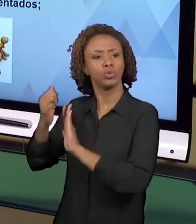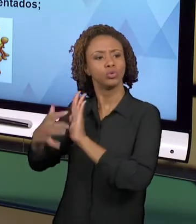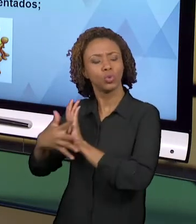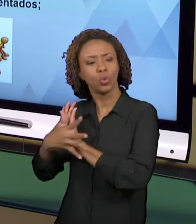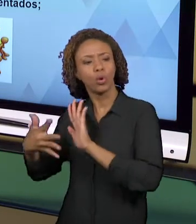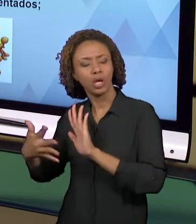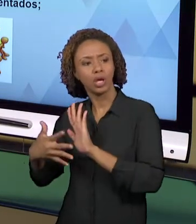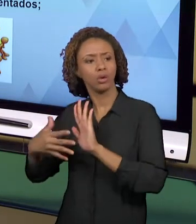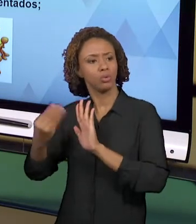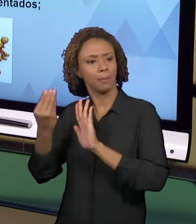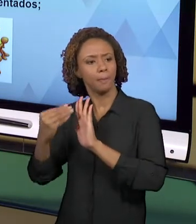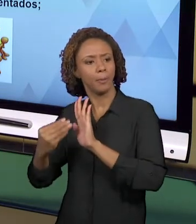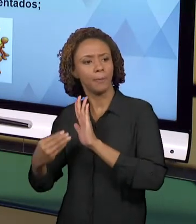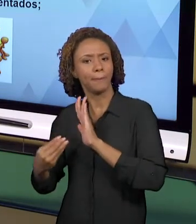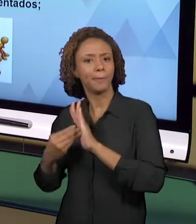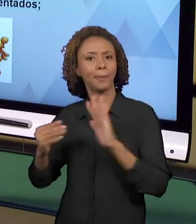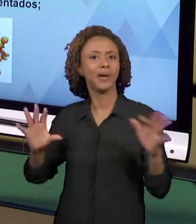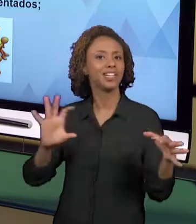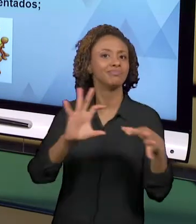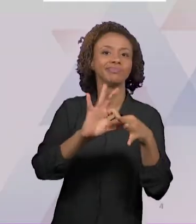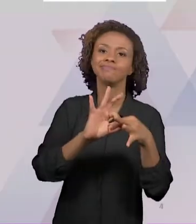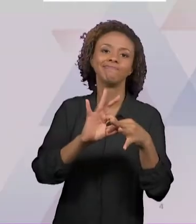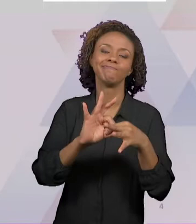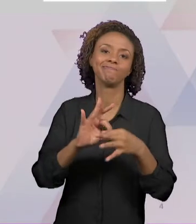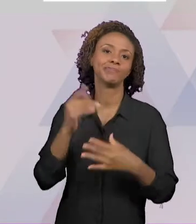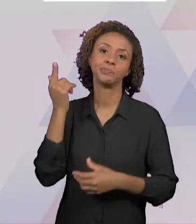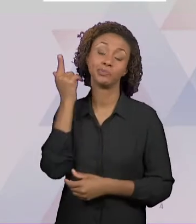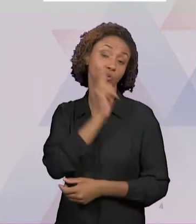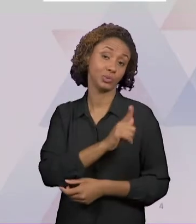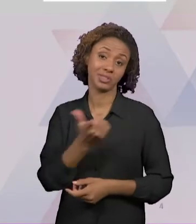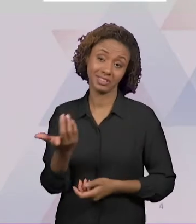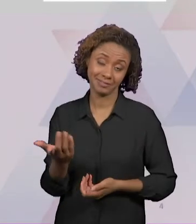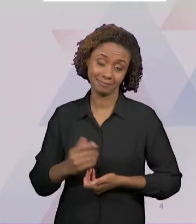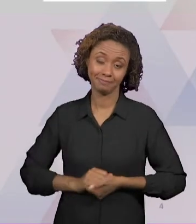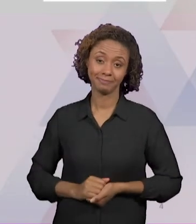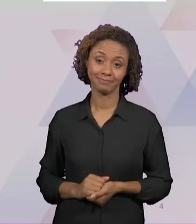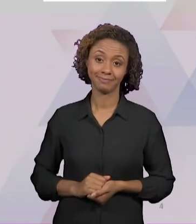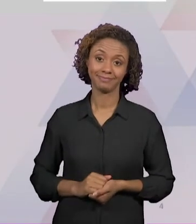OUTRA QUESTÃO QUE ENVOLVE OS CURRÍCULOS FECHADOS